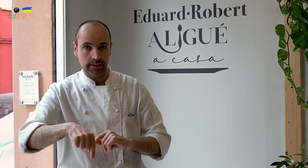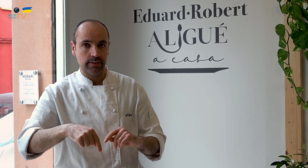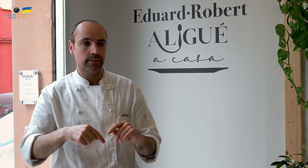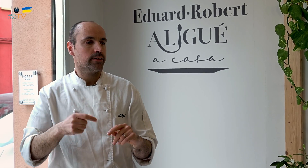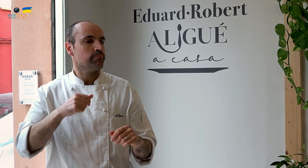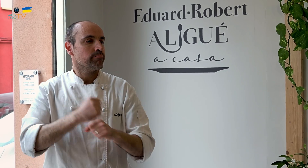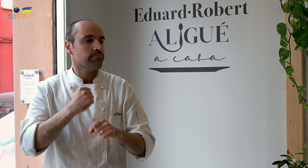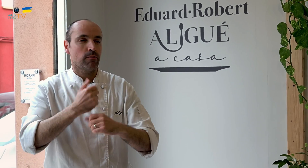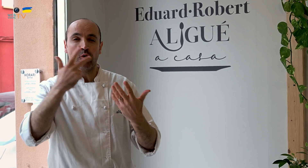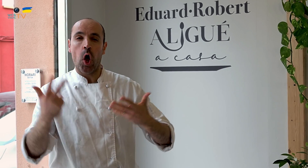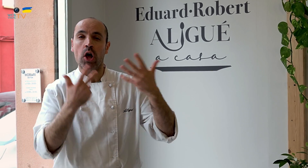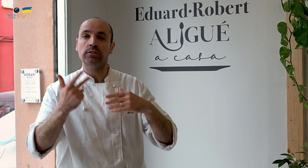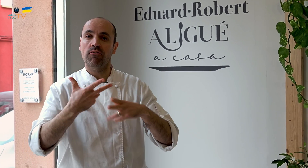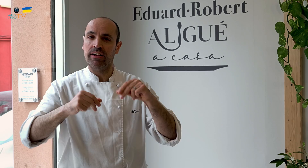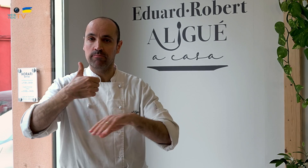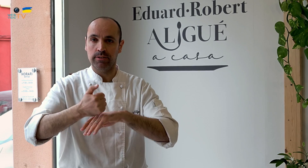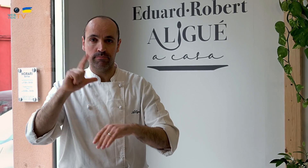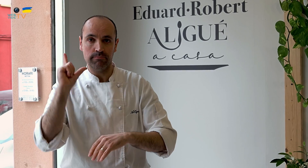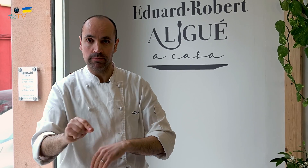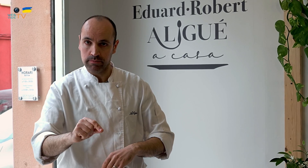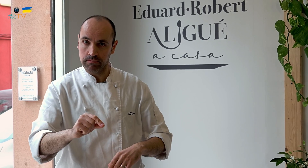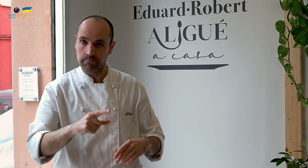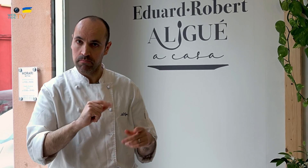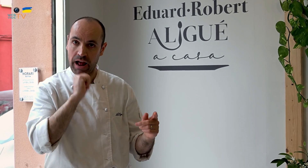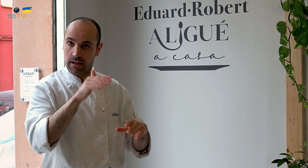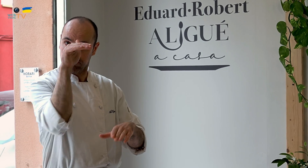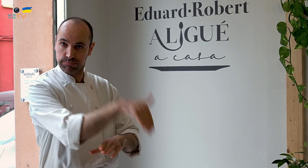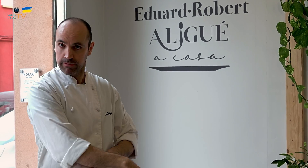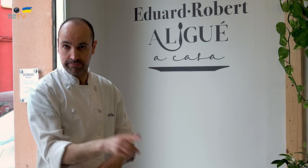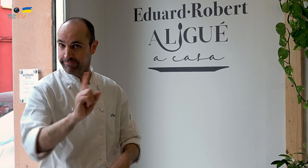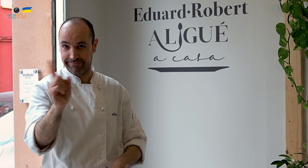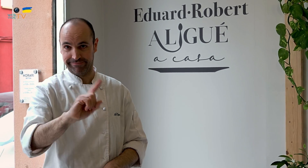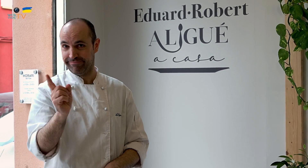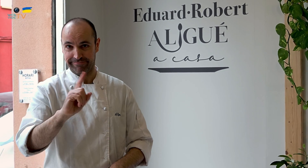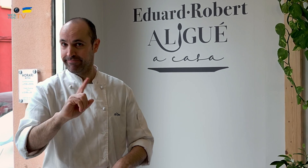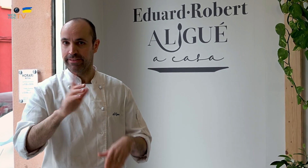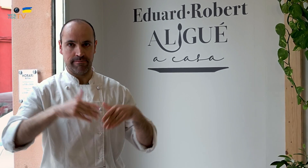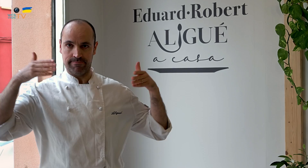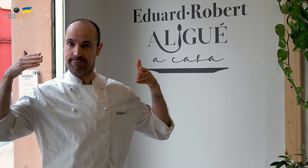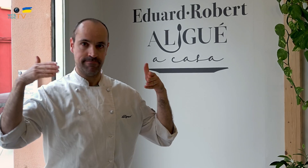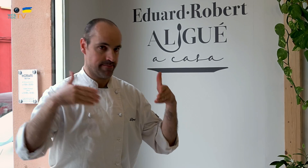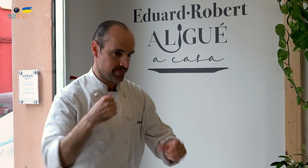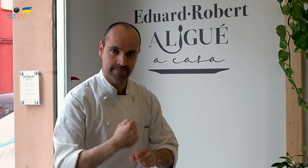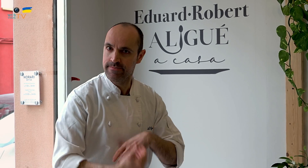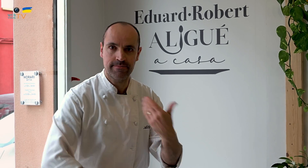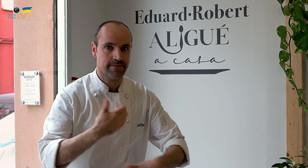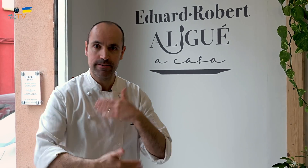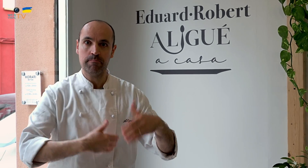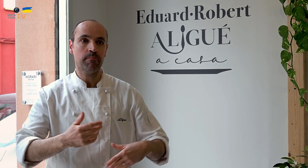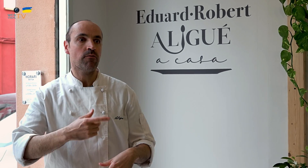Aquí, si trabajase solo estas ocho horas y me fuese para casa, el negocio haría aguas. No se puede hacer así. Debes dedicarte enteramente al trabajo,